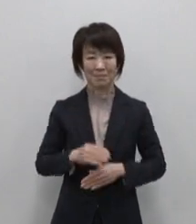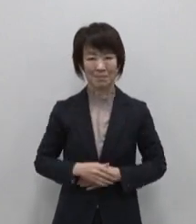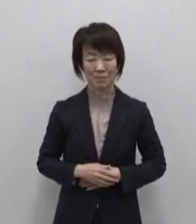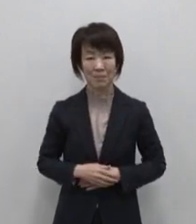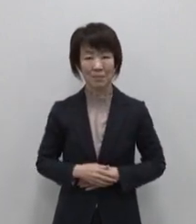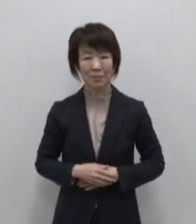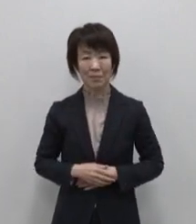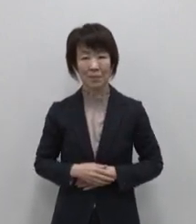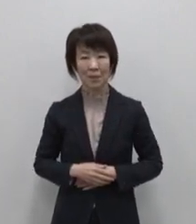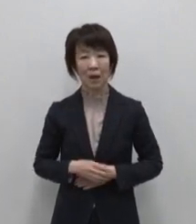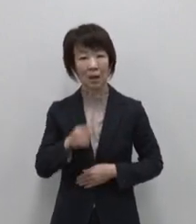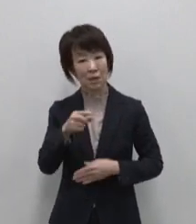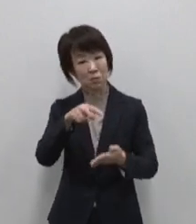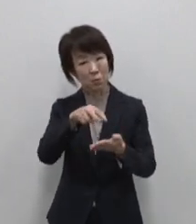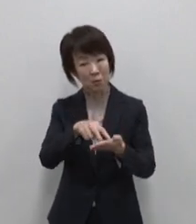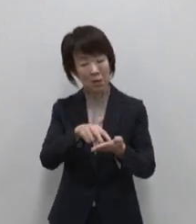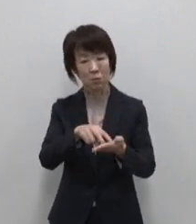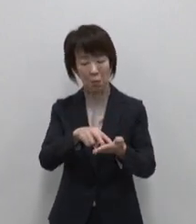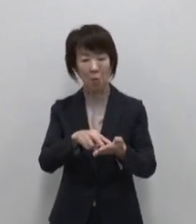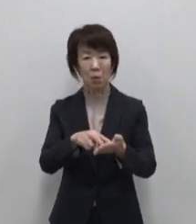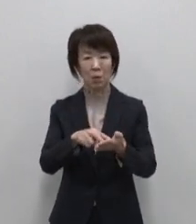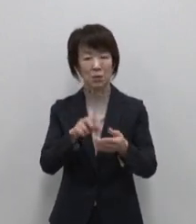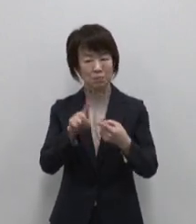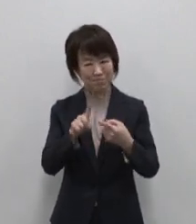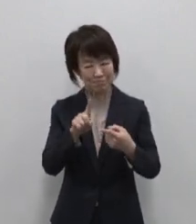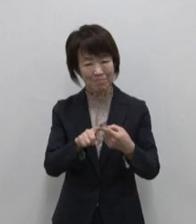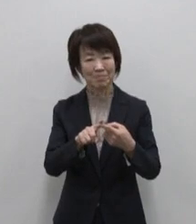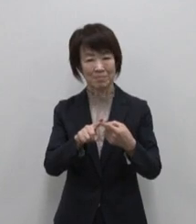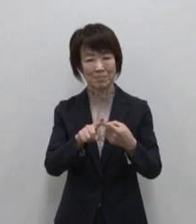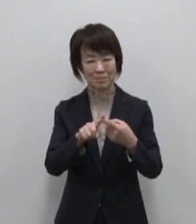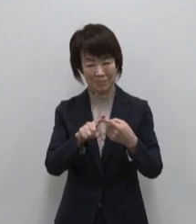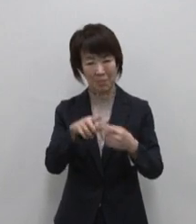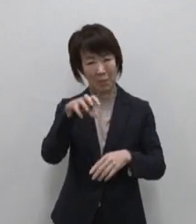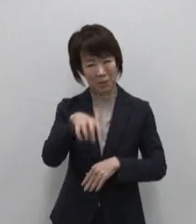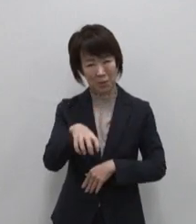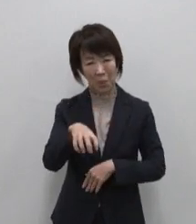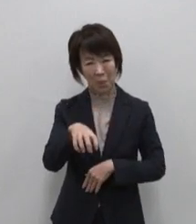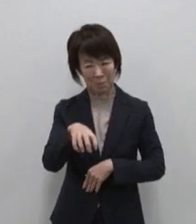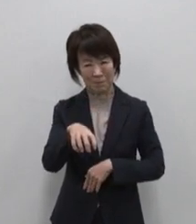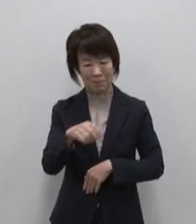あなたにとってのちょうどいいが 見つかる場所 大島を行きつけの島に